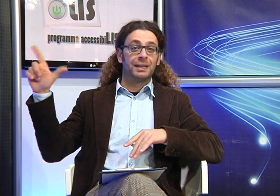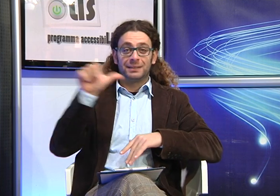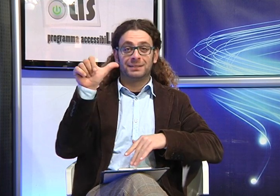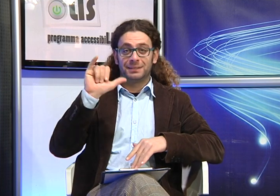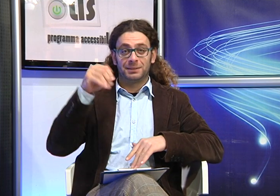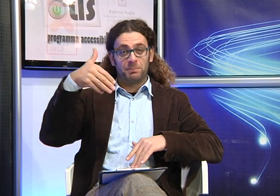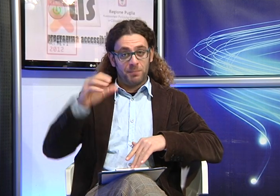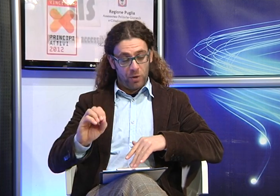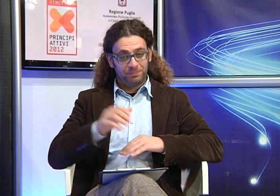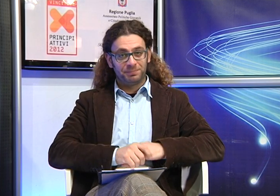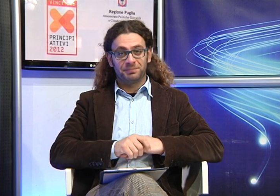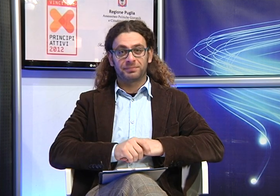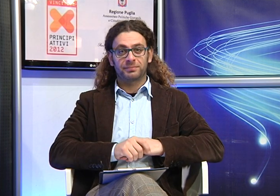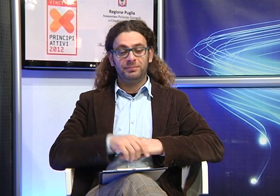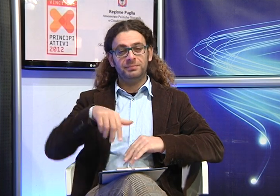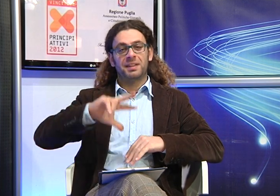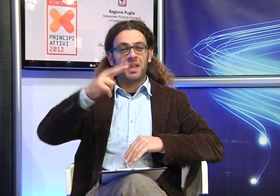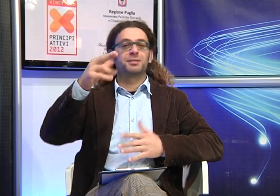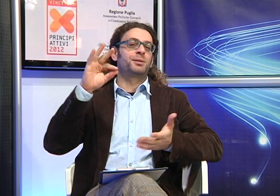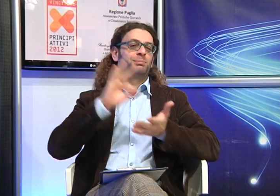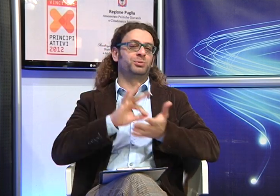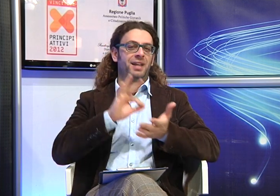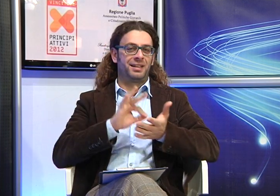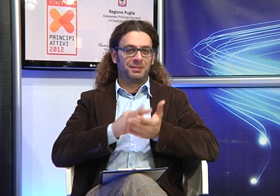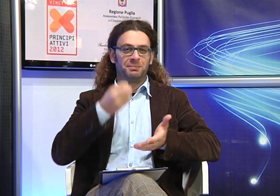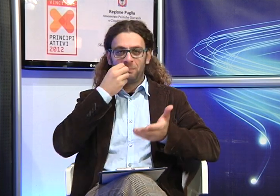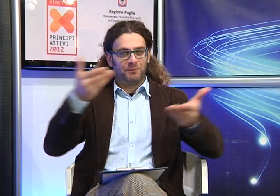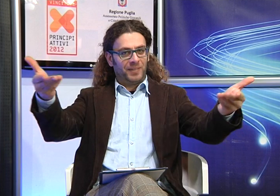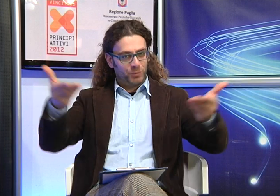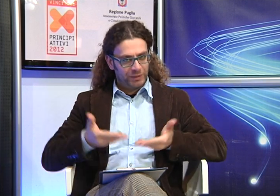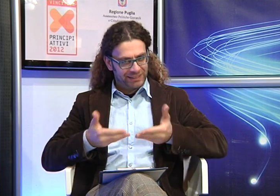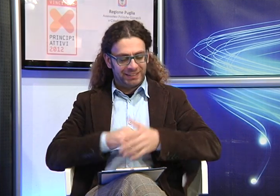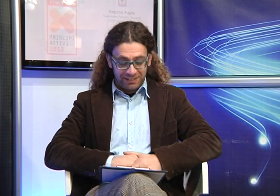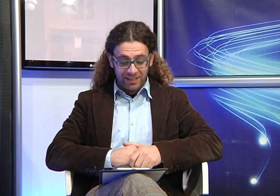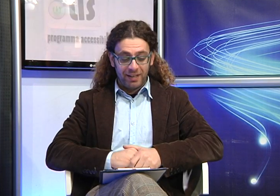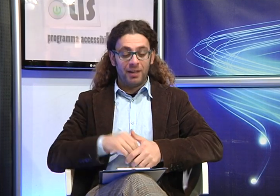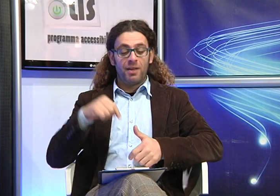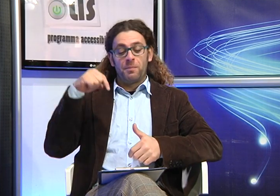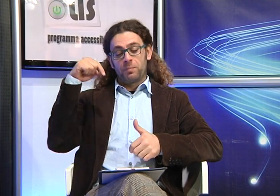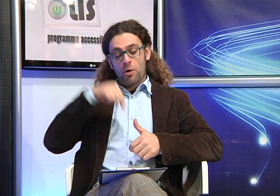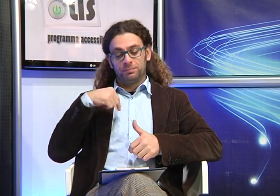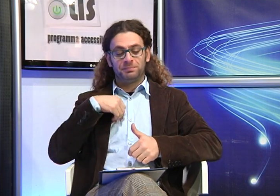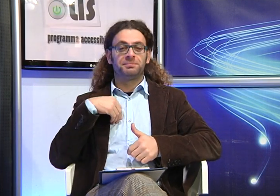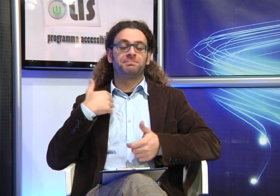Benvenuti alla terza puntata di accessibiLISsimo.